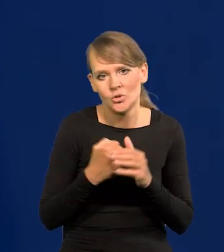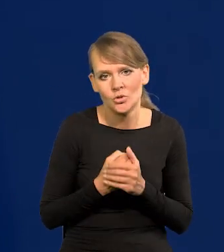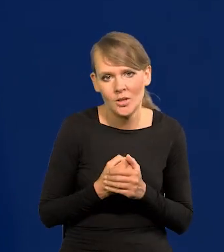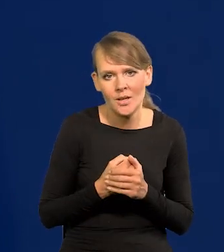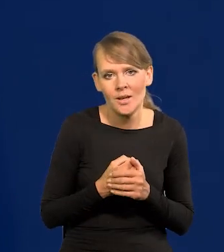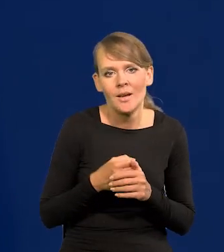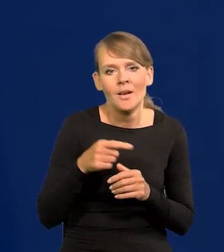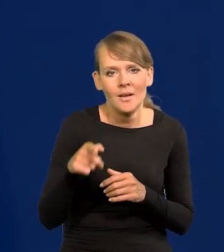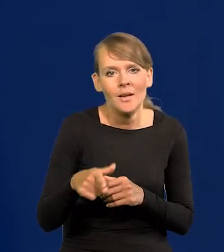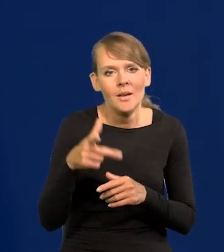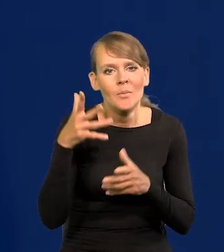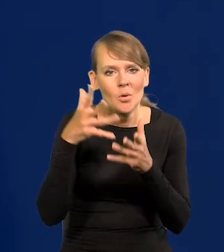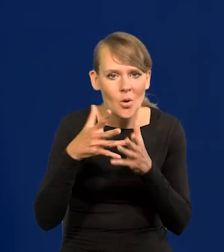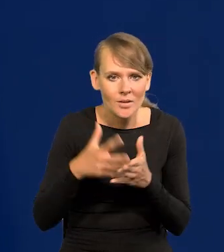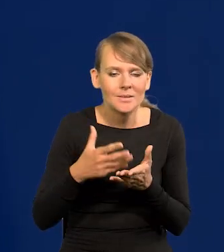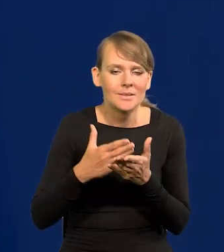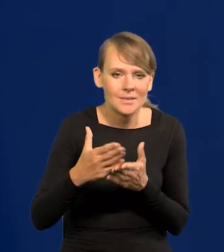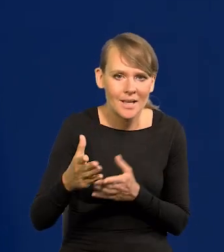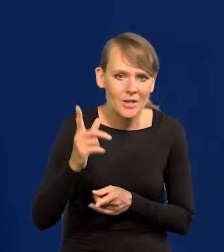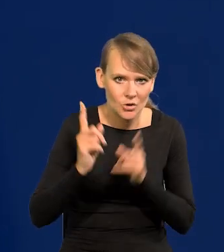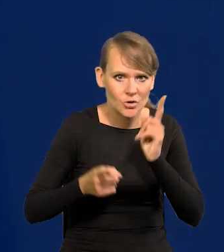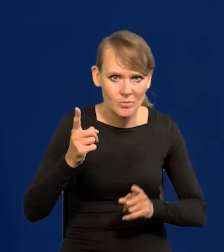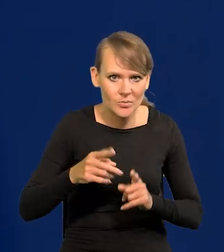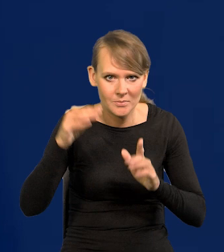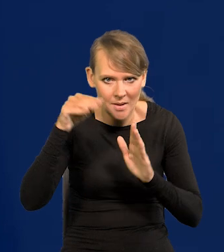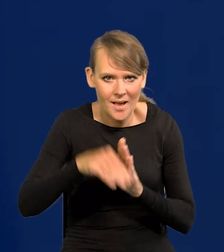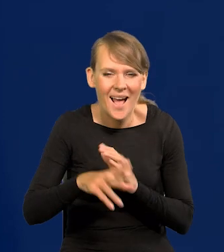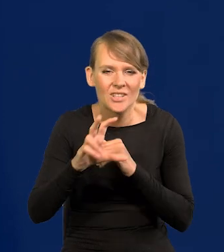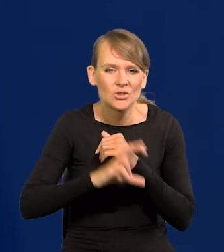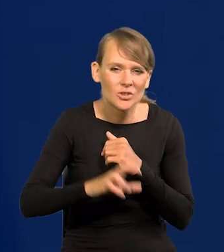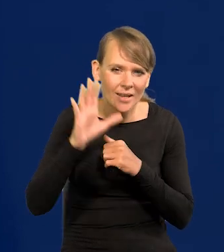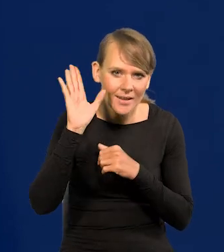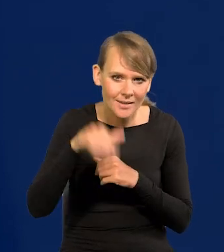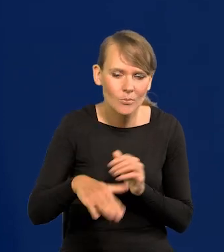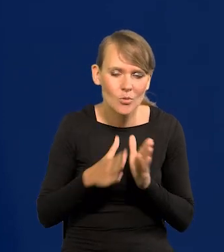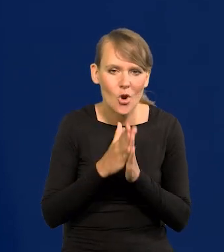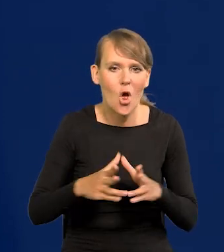i żeby ta projekcie dalej zakładała ten szybki spadek. Sierpień to sierpień, proszę odpoczywać.